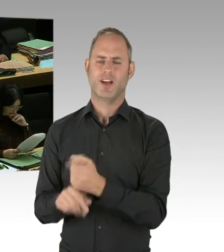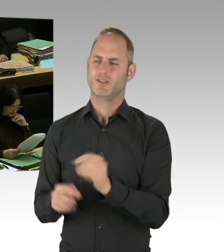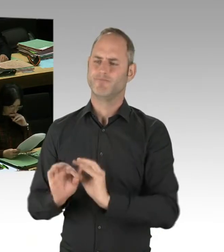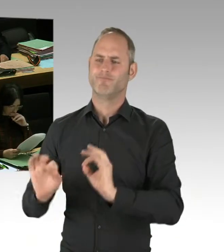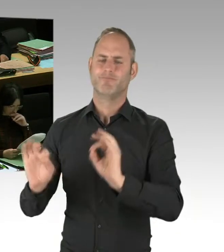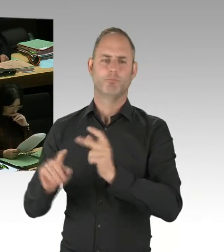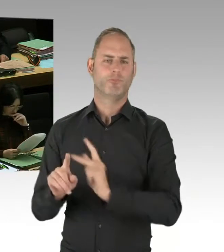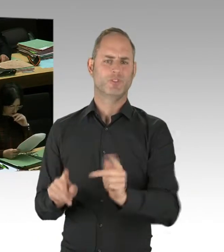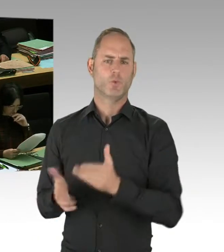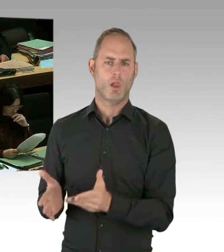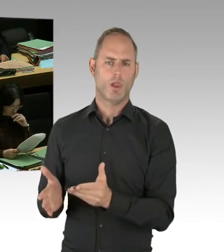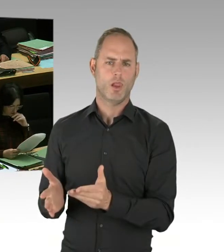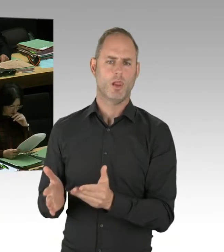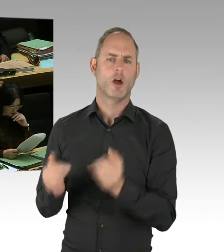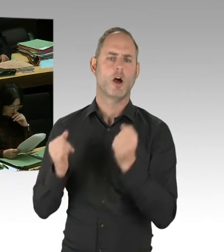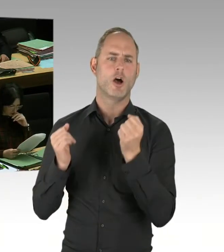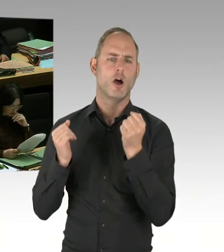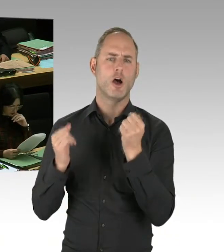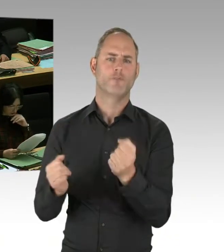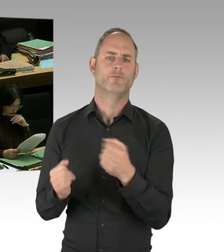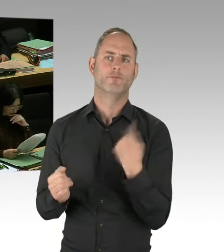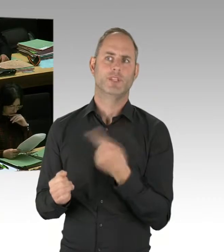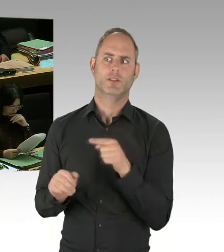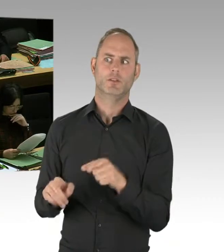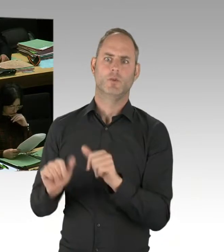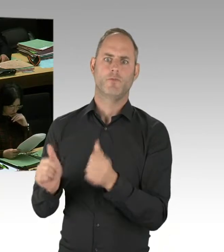das ist uns ein wirkliches Anliegen. Und das gehört zu diesem Anti-Terror-Konzept,